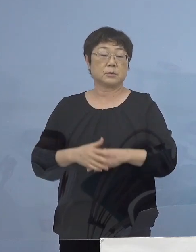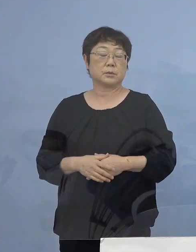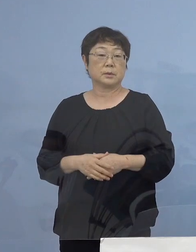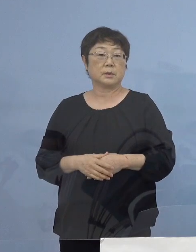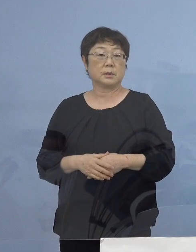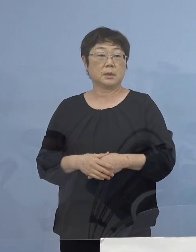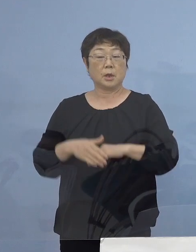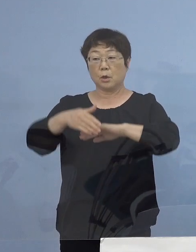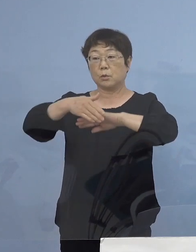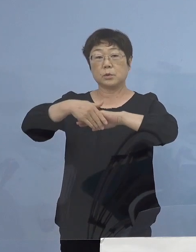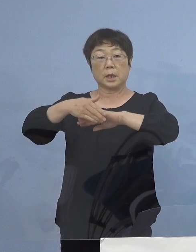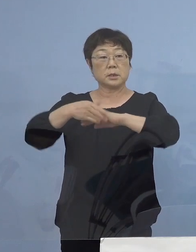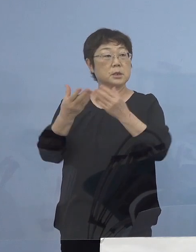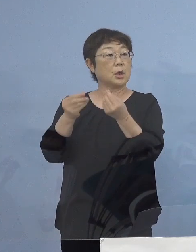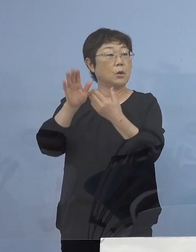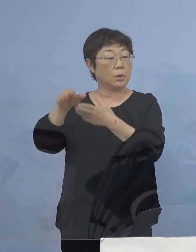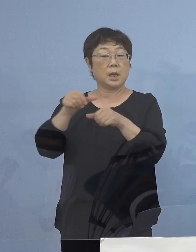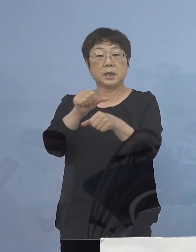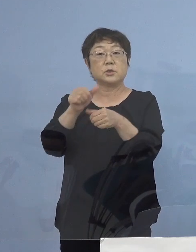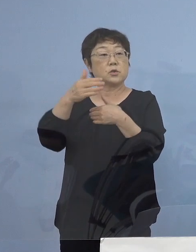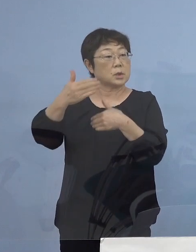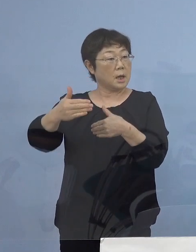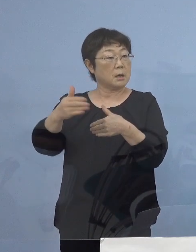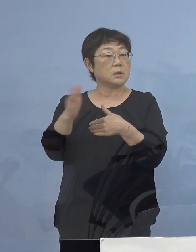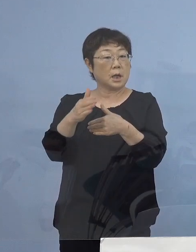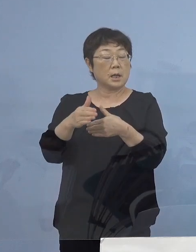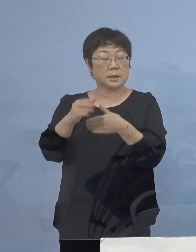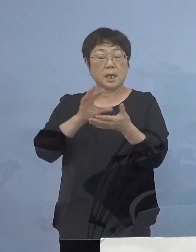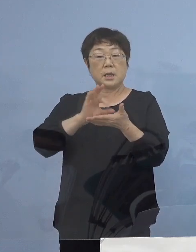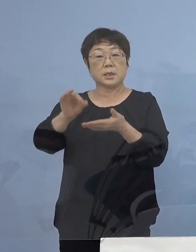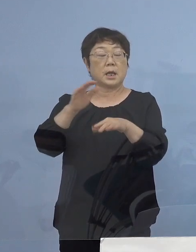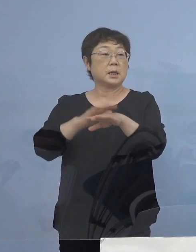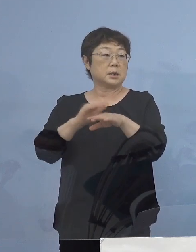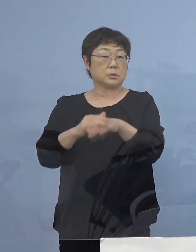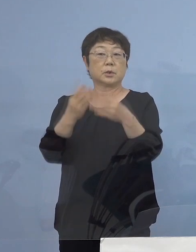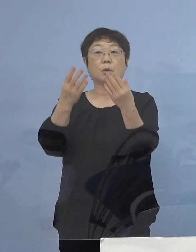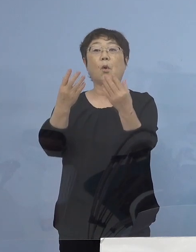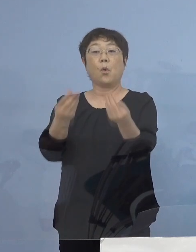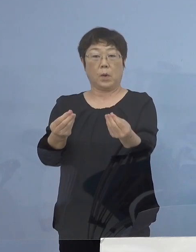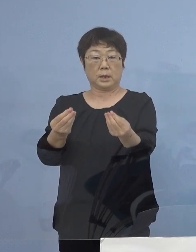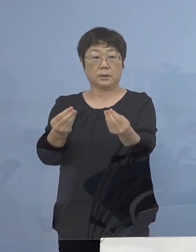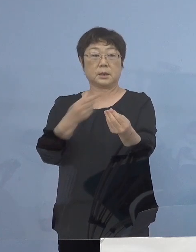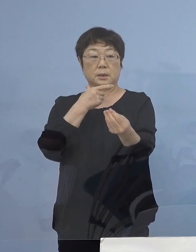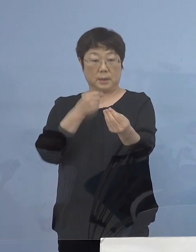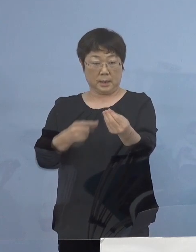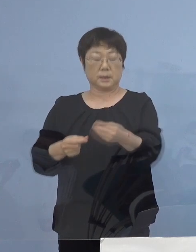受付後、5日程度で支払い手続きを 完了させていただきます